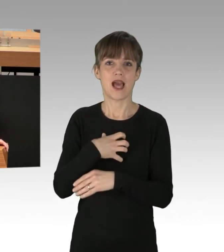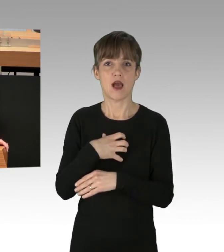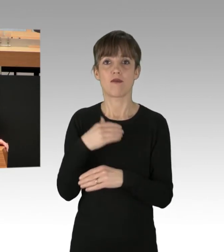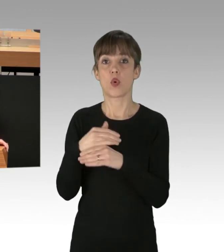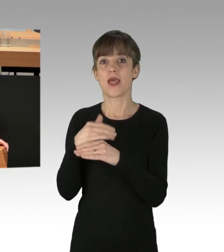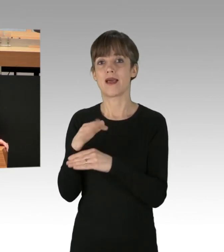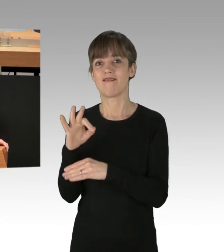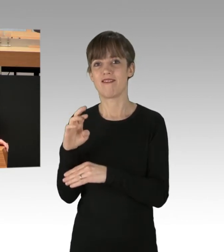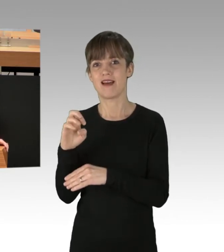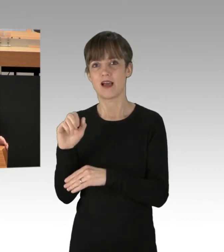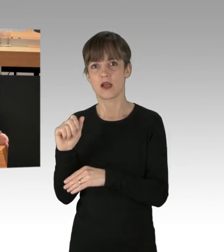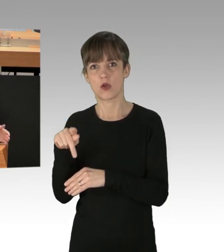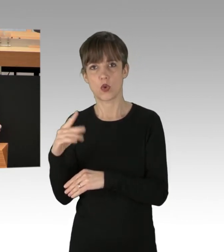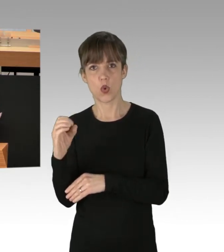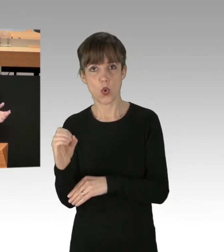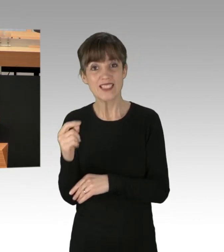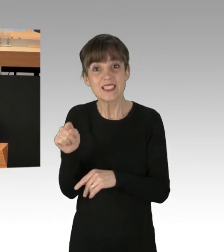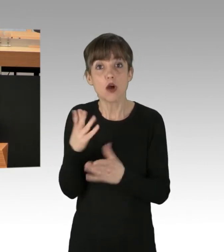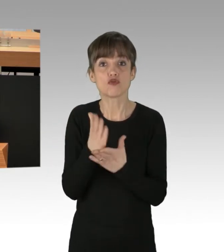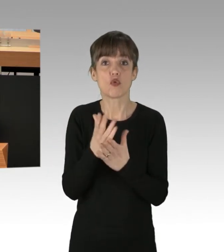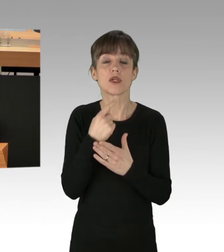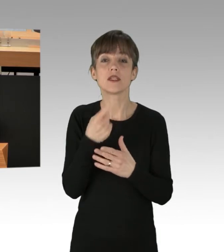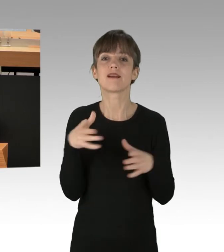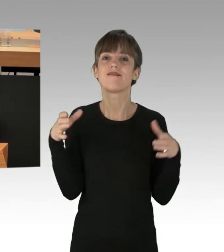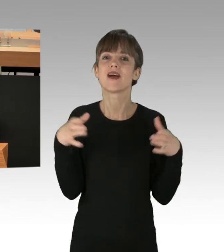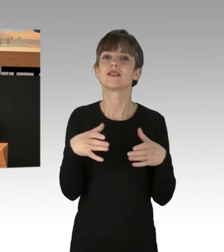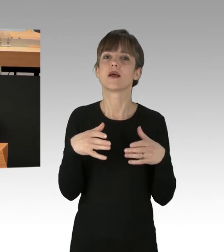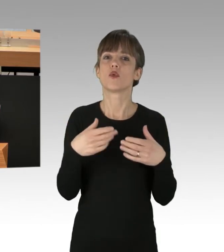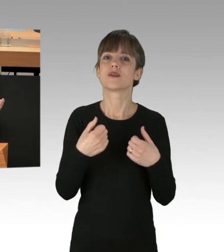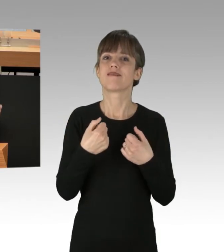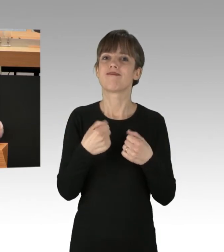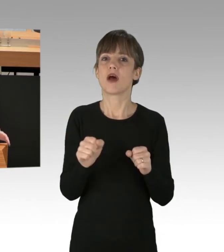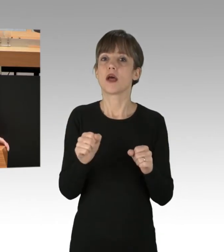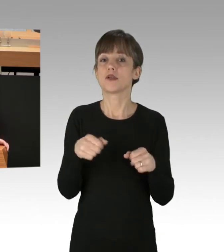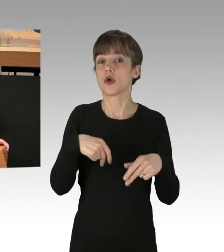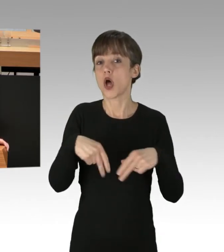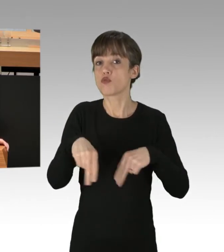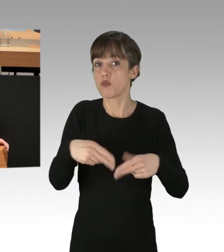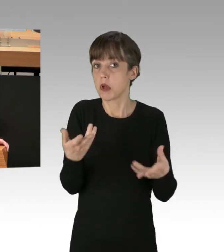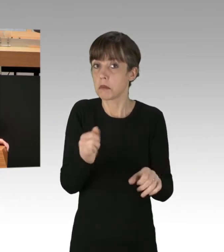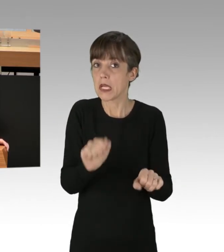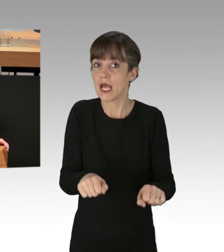der schon geäußert hat, Versammlungsfreiheit nimmt Autobahnen nicht aus. Ja, das ist richtig, solange von den Versammlungen